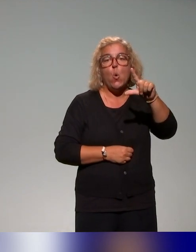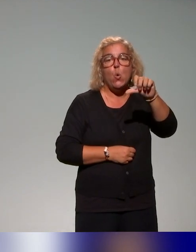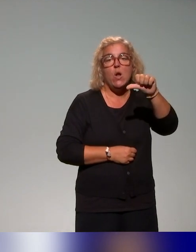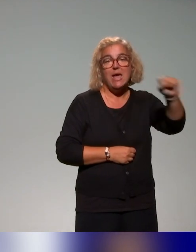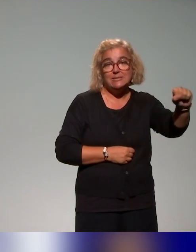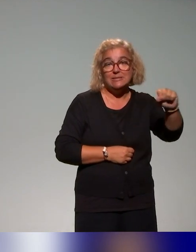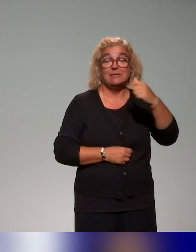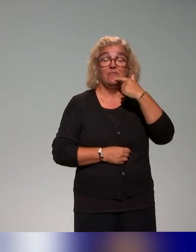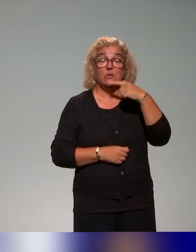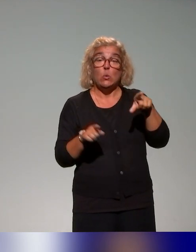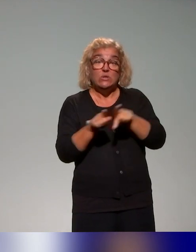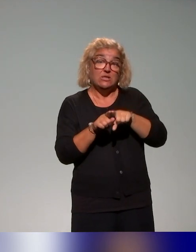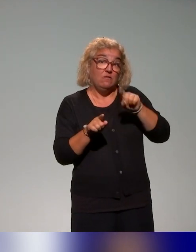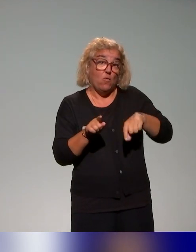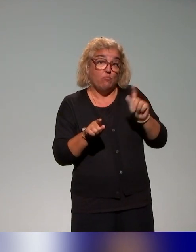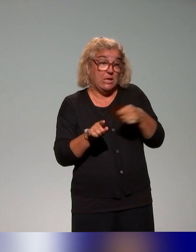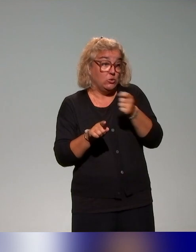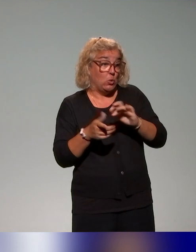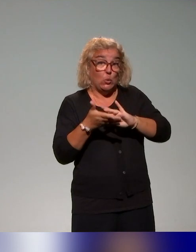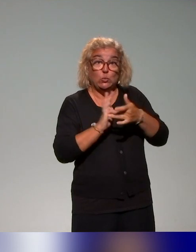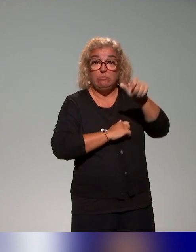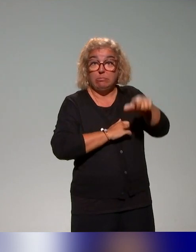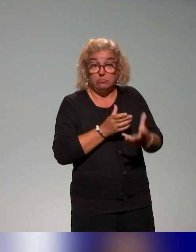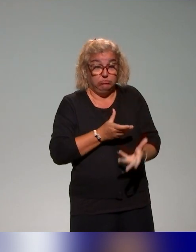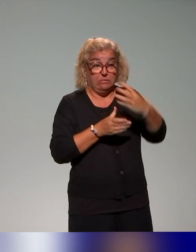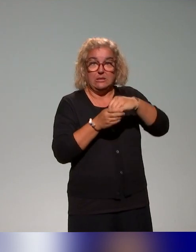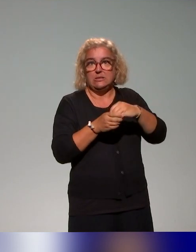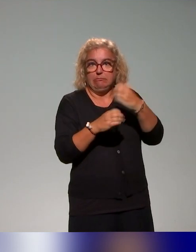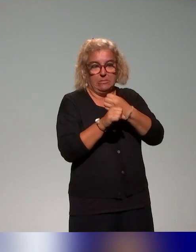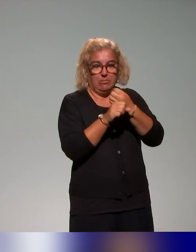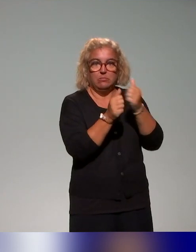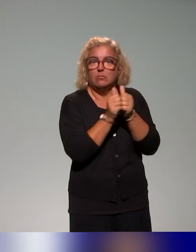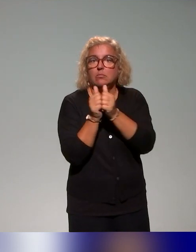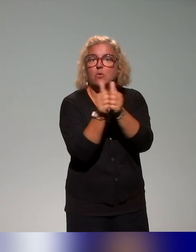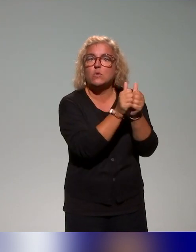Là aussi, le travail de coopération des acteurs autour de la réussite